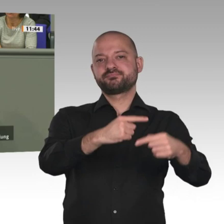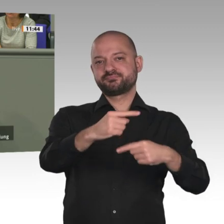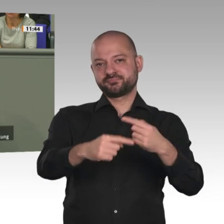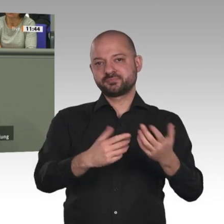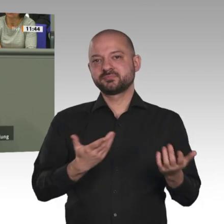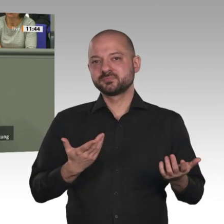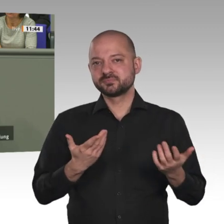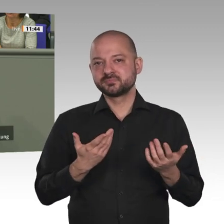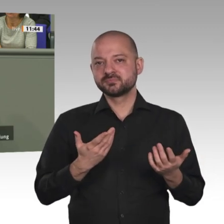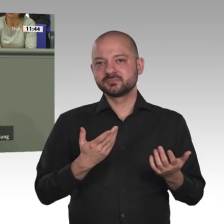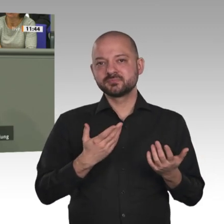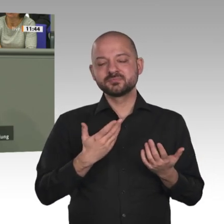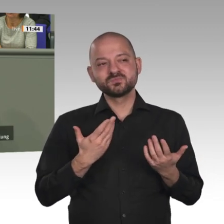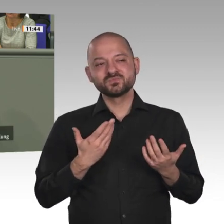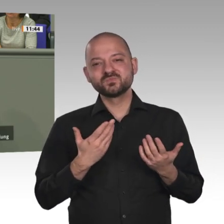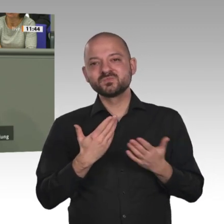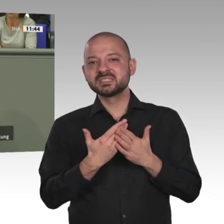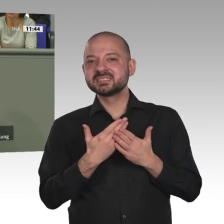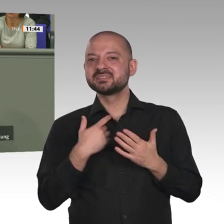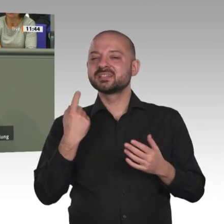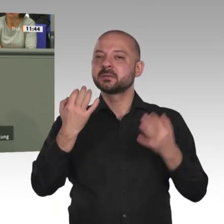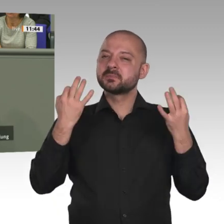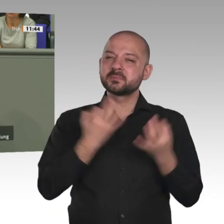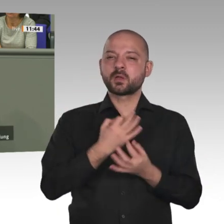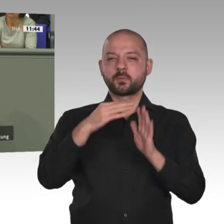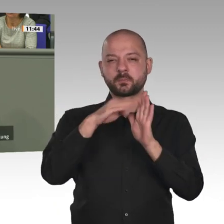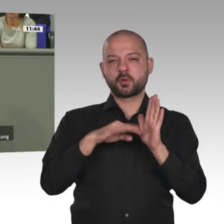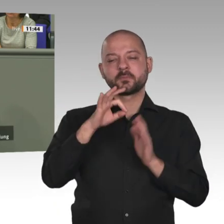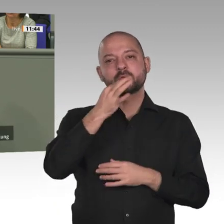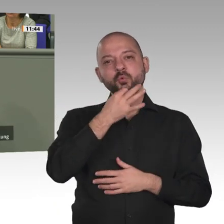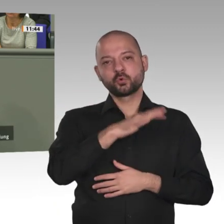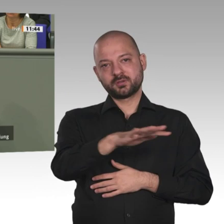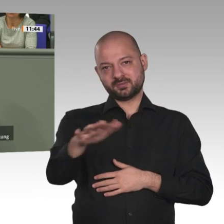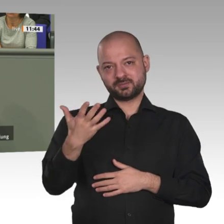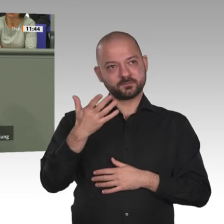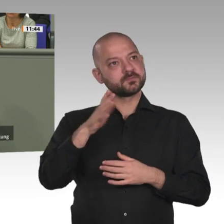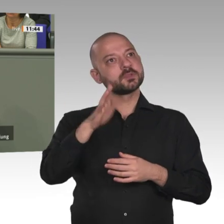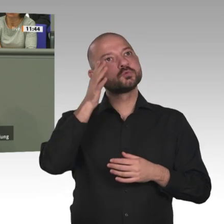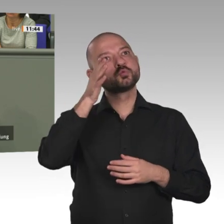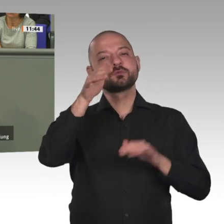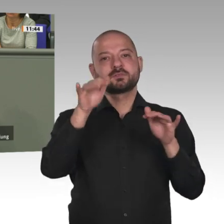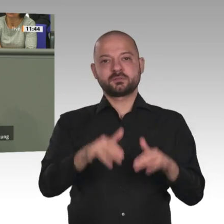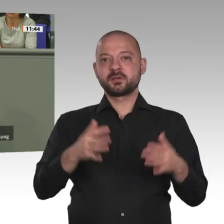Notwendig ist der Aufbau gemeinsamer Sicherheitsstrukturen und einer vernetzten